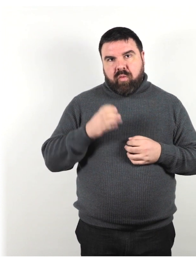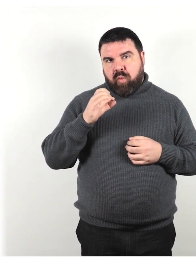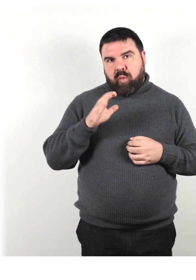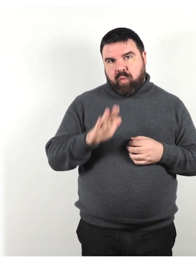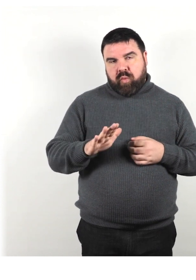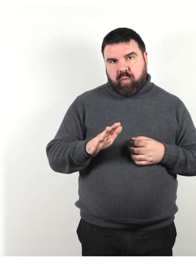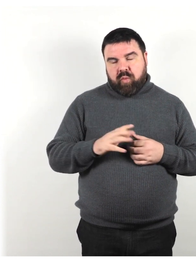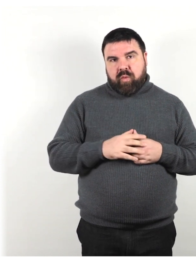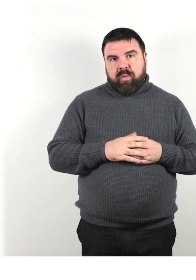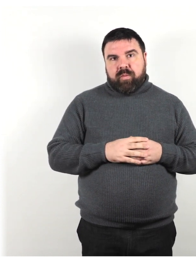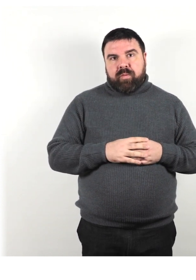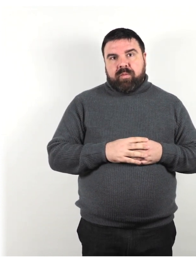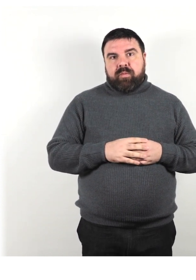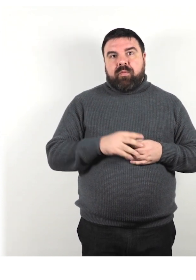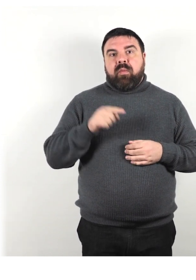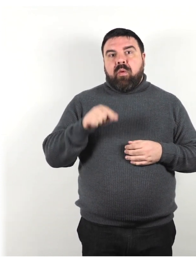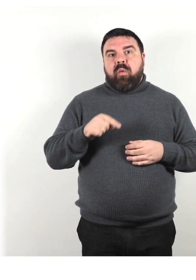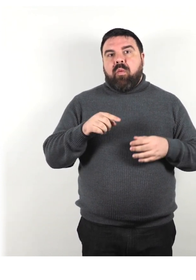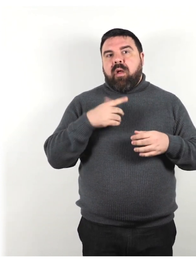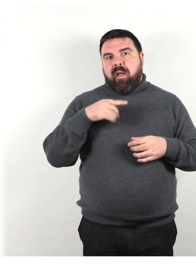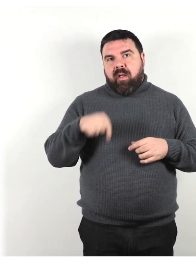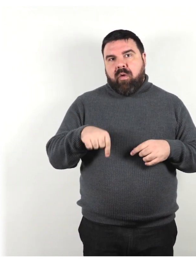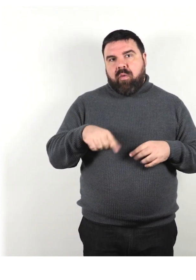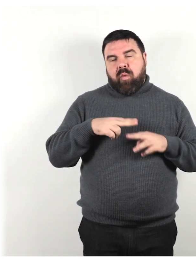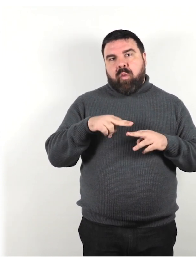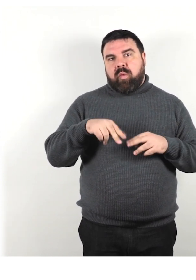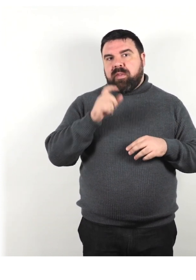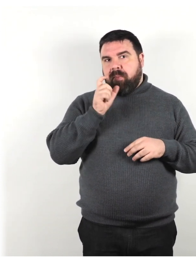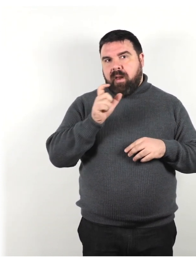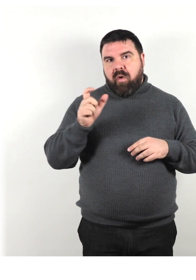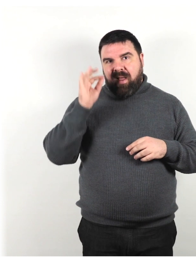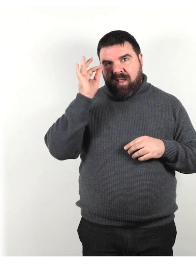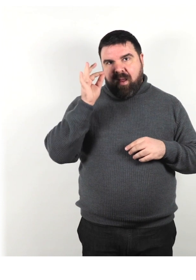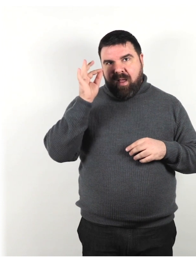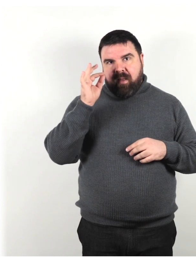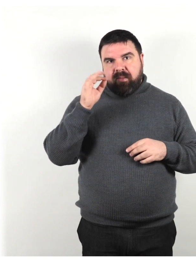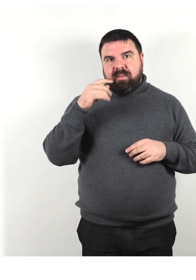Qui ci riferiamo alla terminologia in lingua inglese e in particolare in inglese britannico,